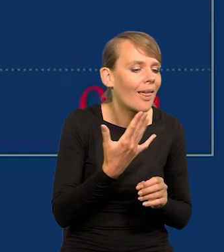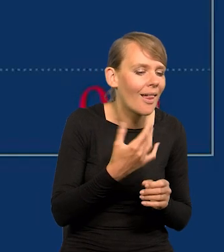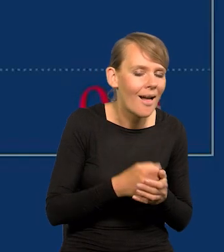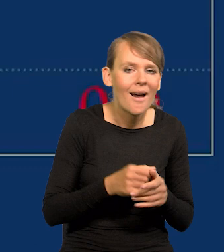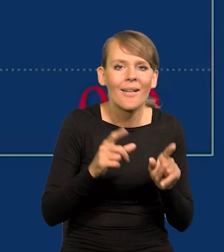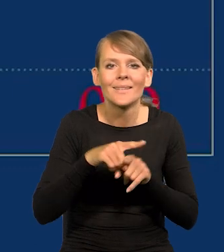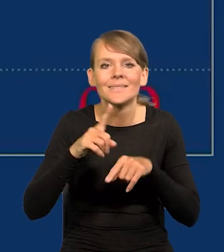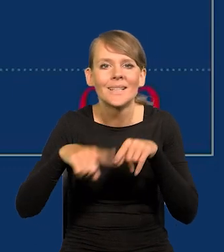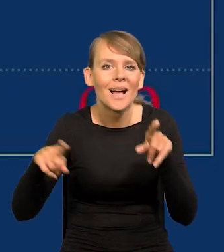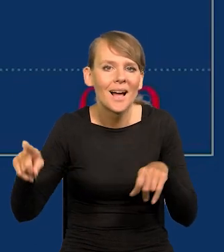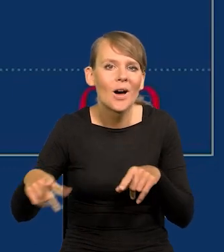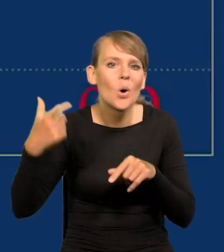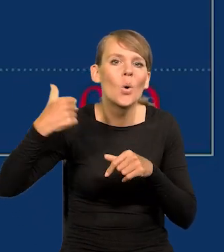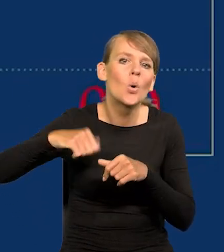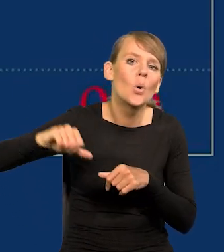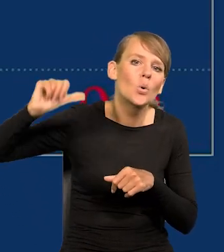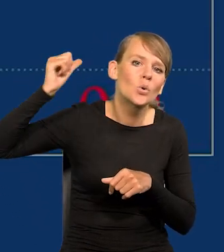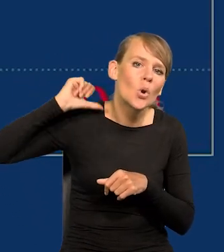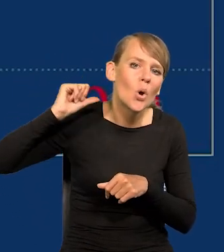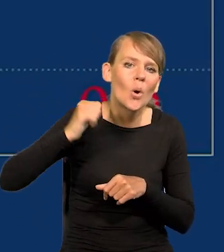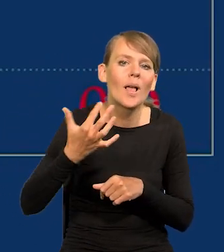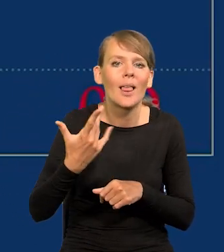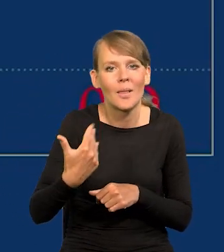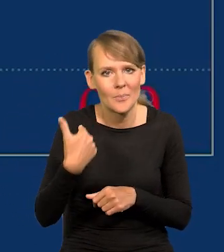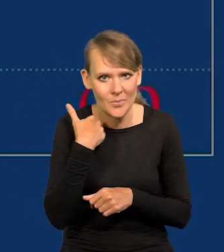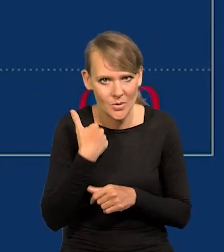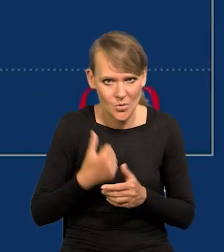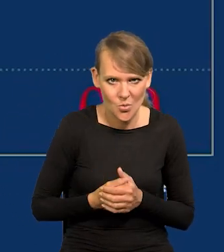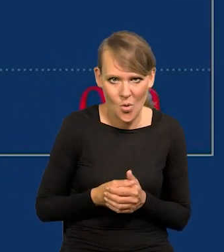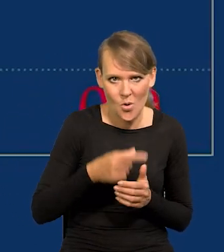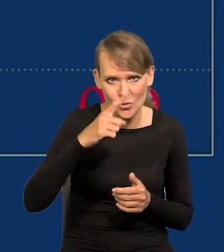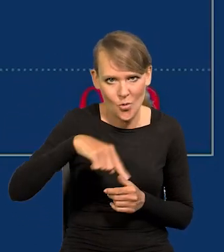ale też zależy jak się kształtowała rok temu z miesiąca na miesiąc.